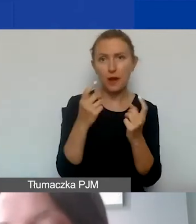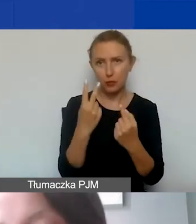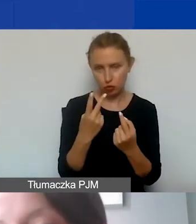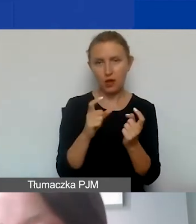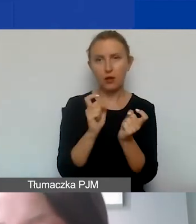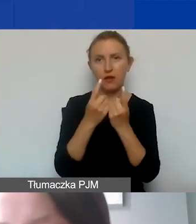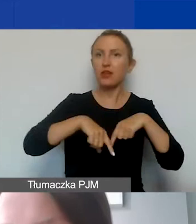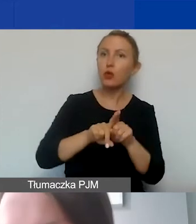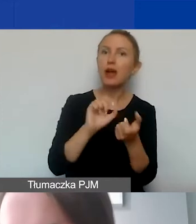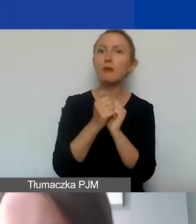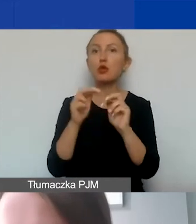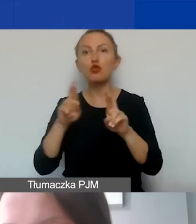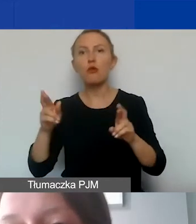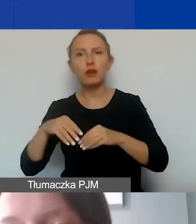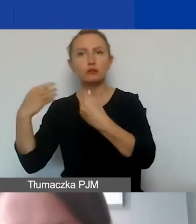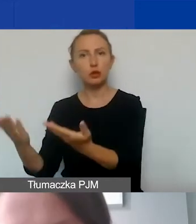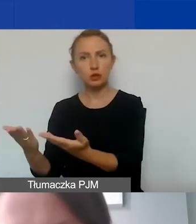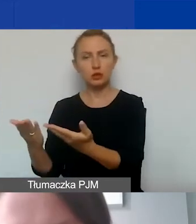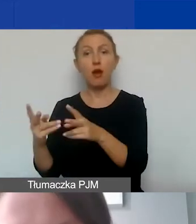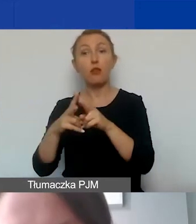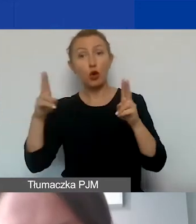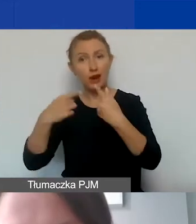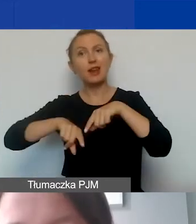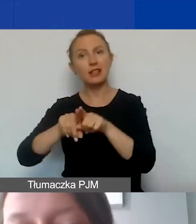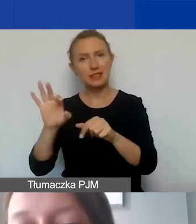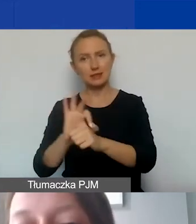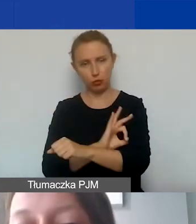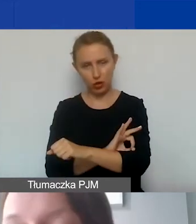albo towar został dostarczony w okresie realizacji projektu.